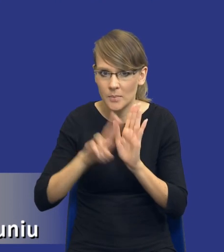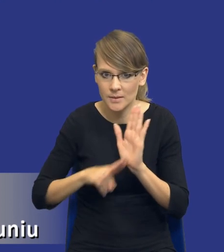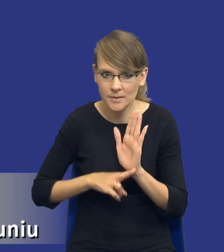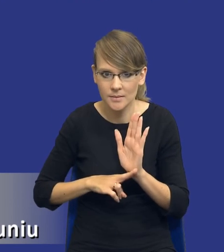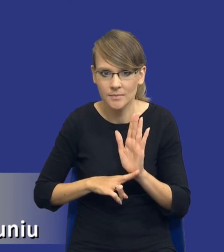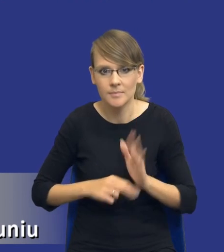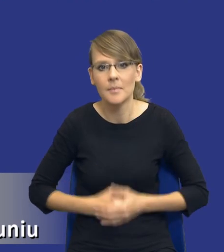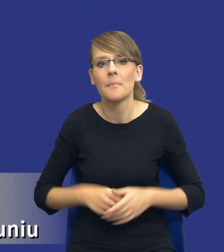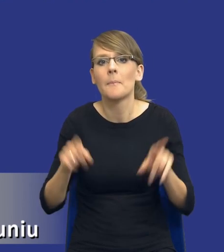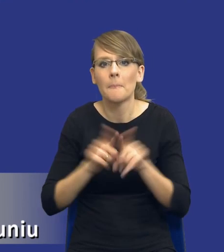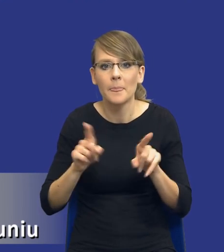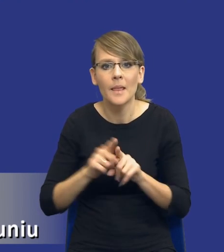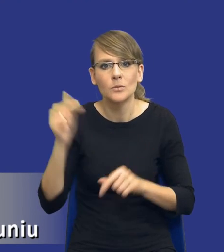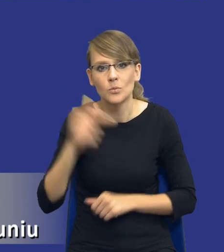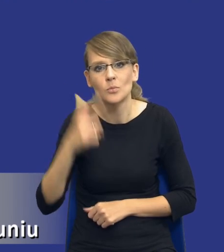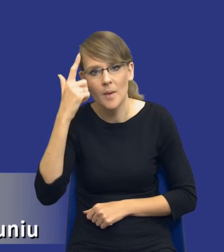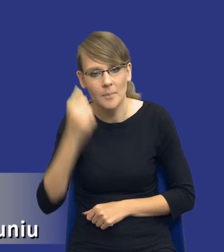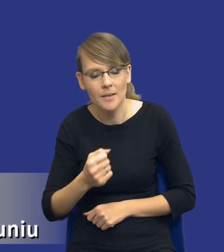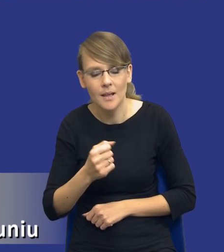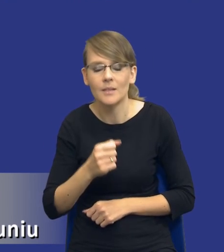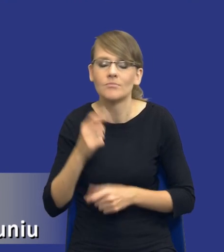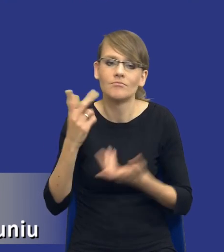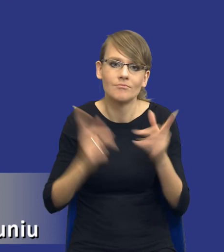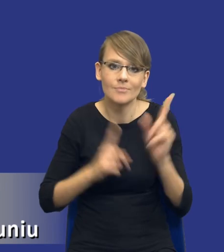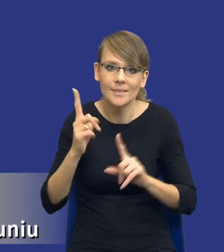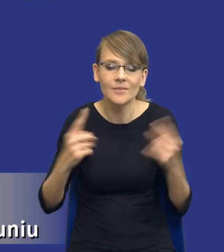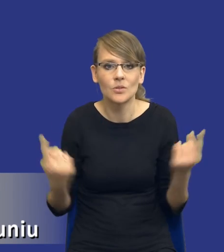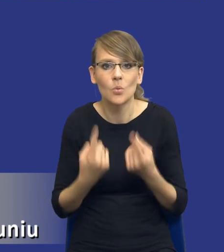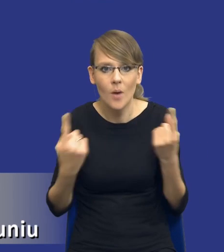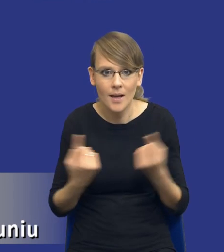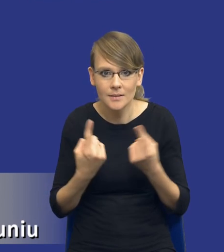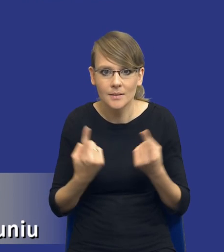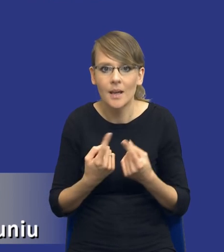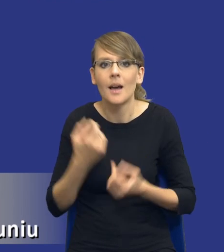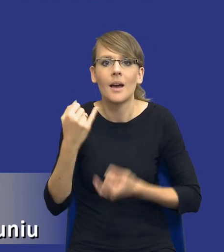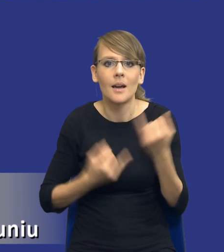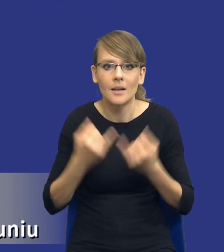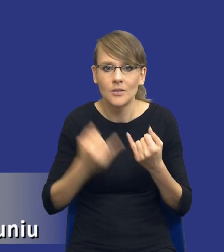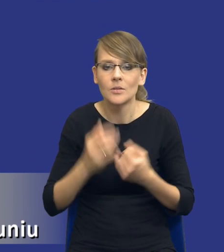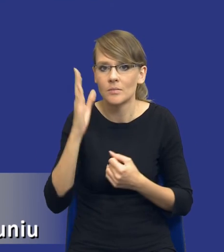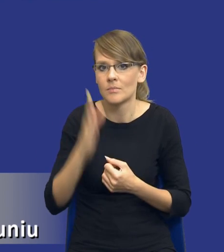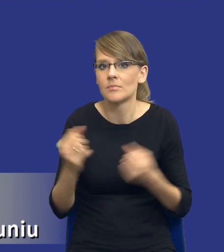i też trzeba pamiętać, drodzy Państwo, właśnie że w niektórych sytuacjach, jeżeli będziemy mieli bardzo wymagające zamówienia, np.